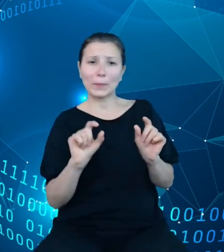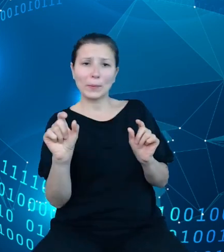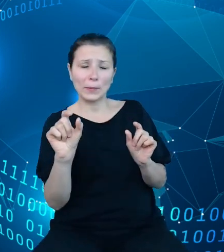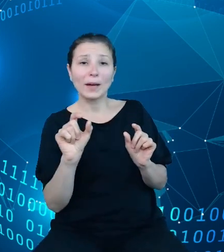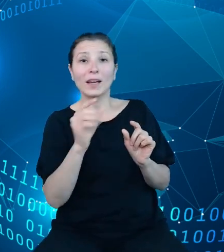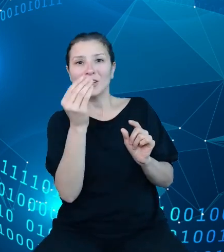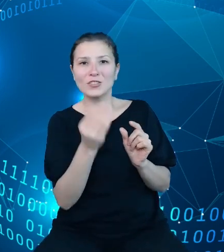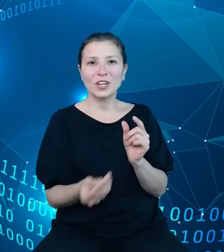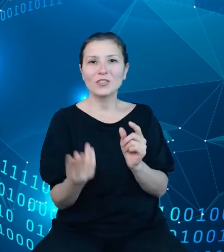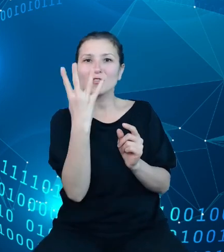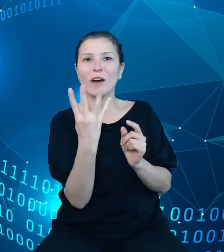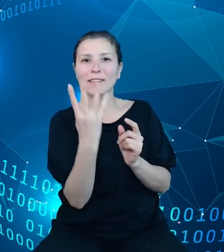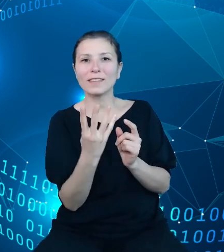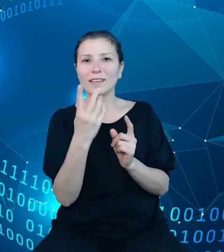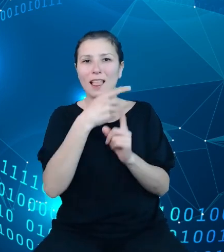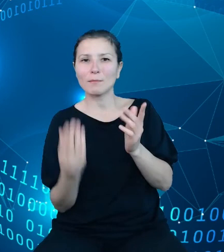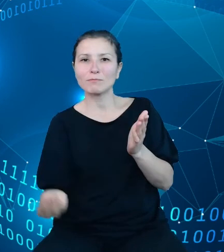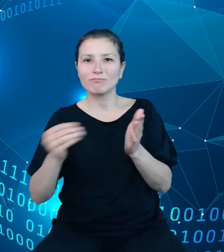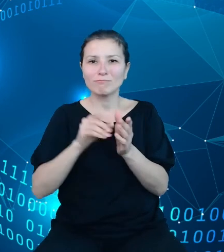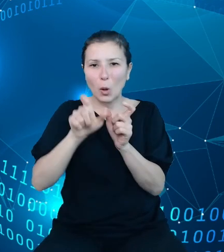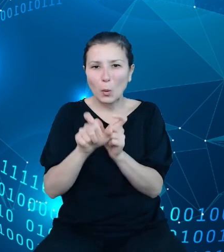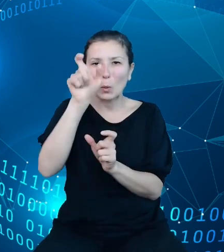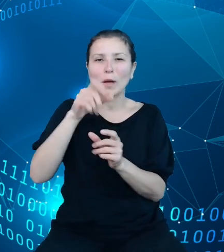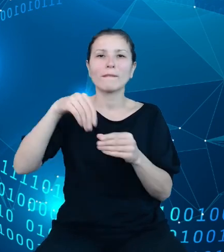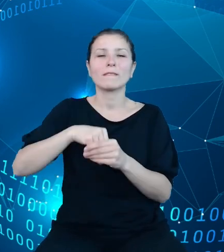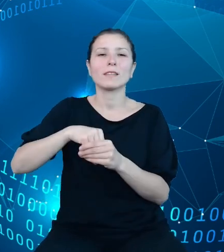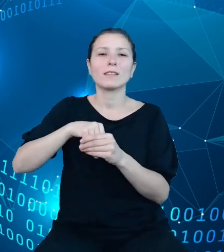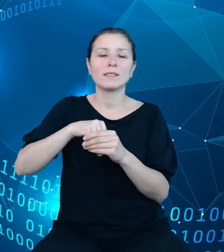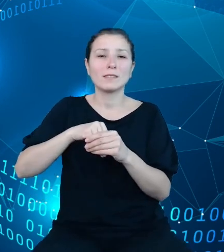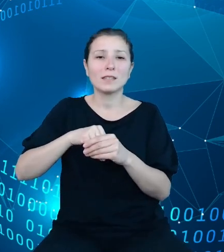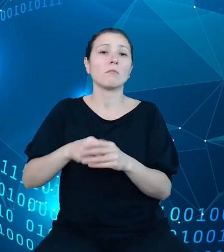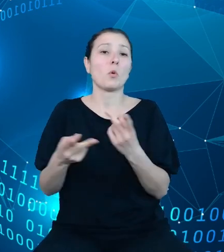kostki, w którym znajdują się udostępnione przez nas procesy. W każdym